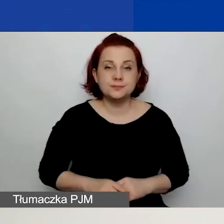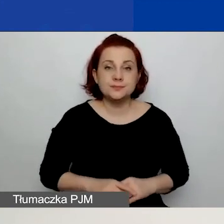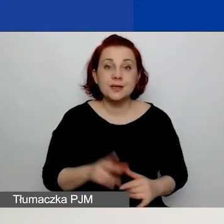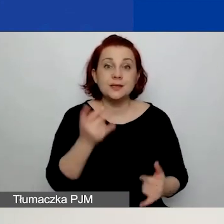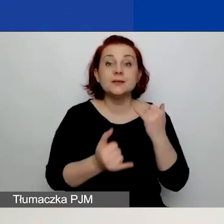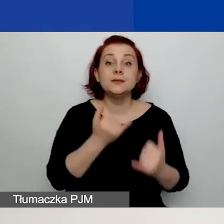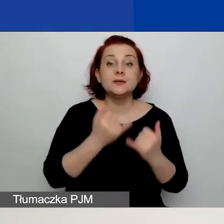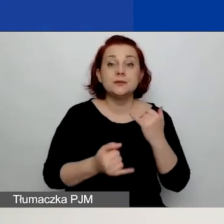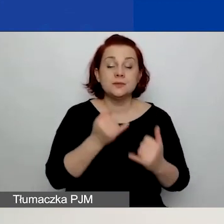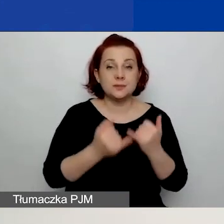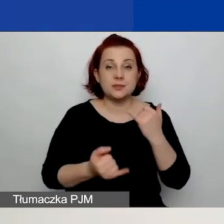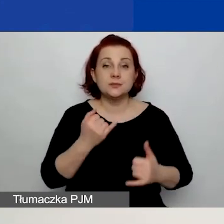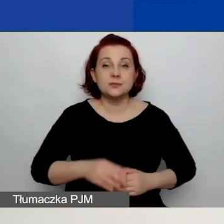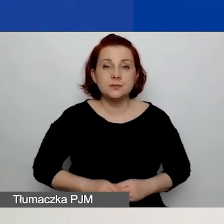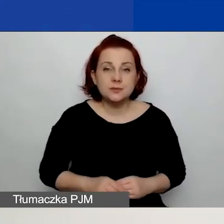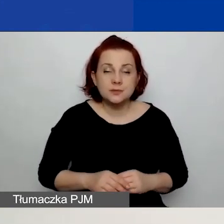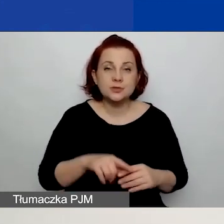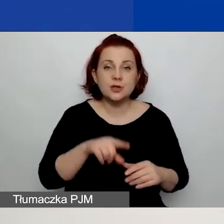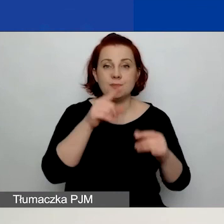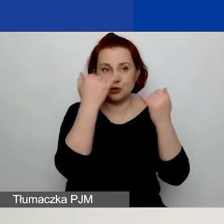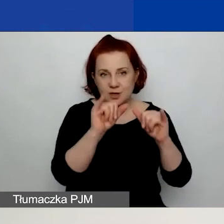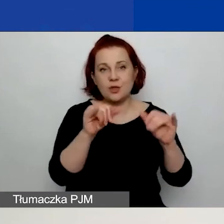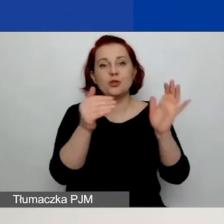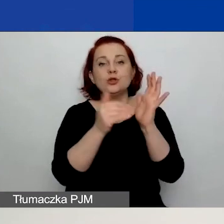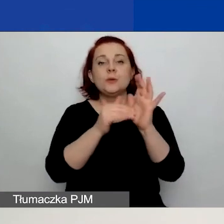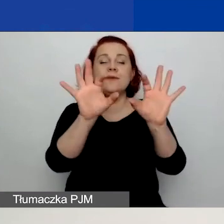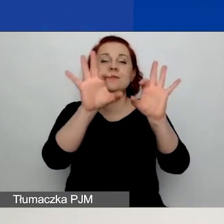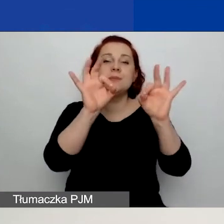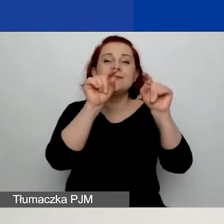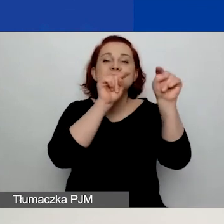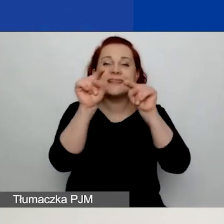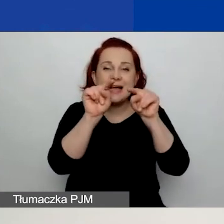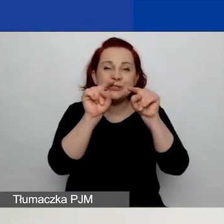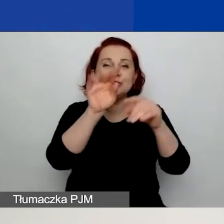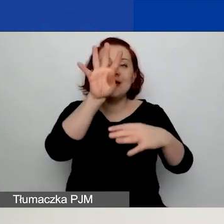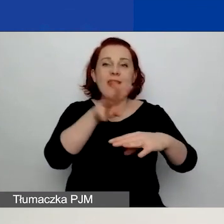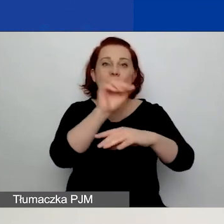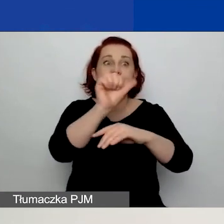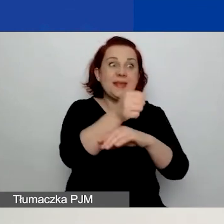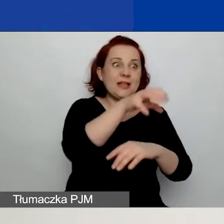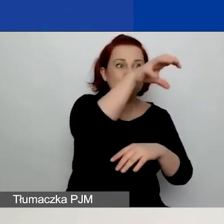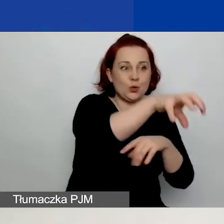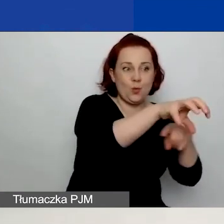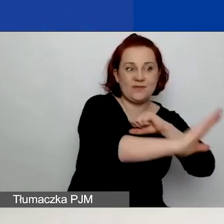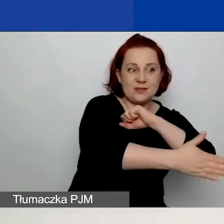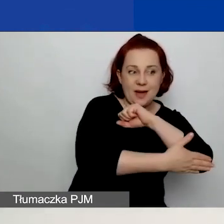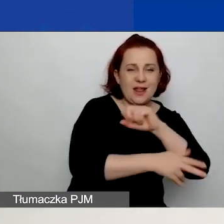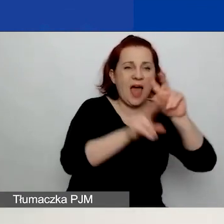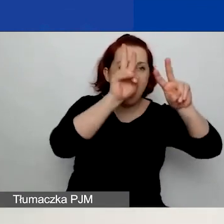to należy jeszcze wybrać wskaźniki z tabeli dotyczącej pierwszego obszaru wsparcia. Natomiast w pozostałych tabelach nie zaznaczacie nic.